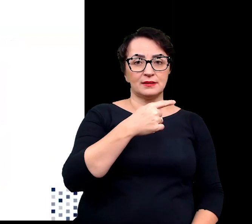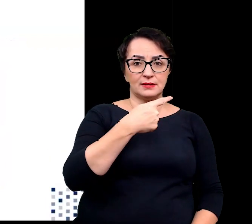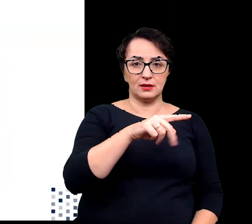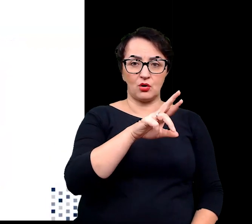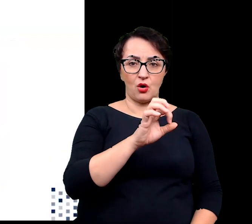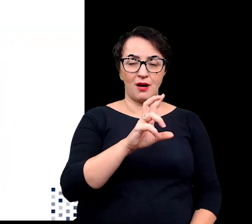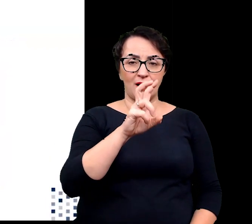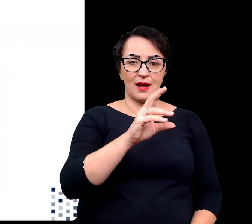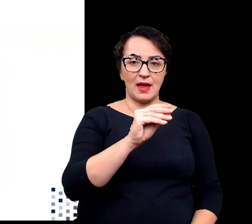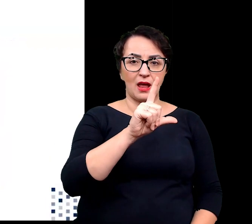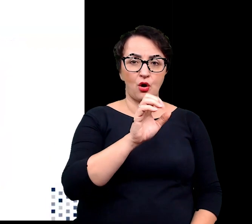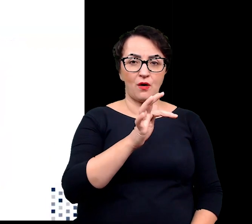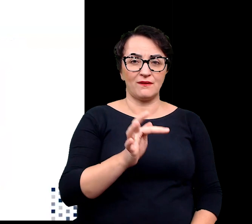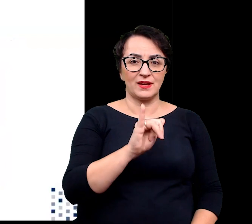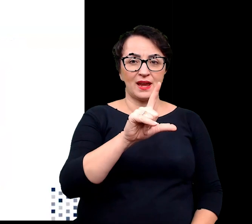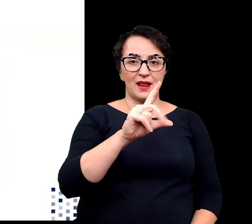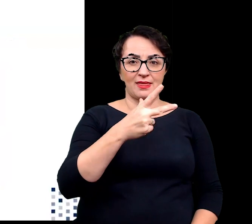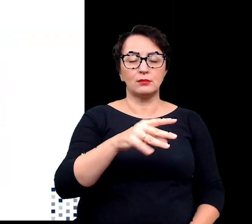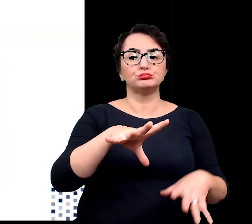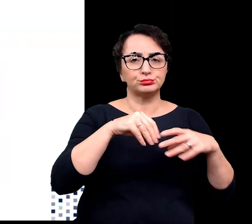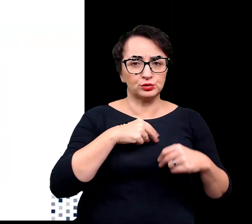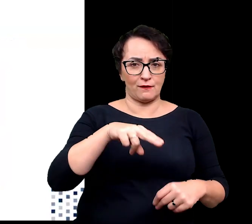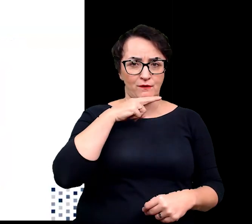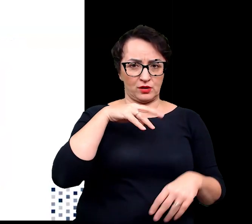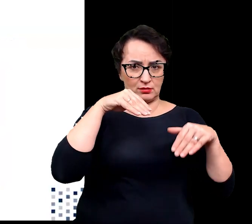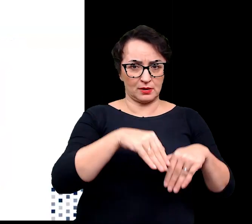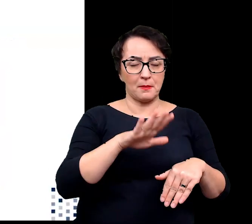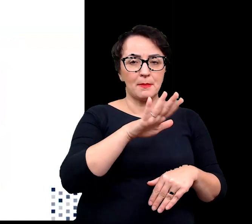w warunkach wodnych dzięki temu, że wykształciły pneumatofory,